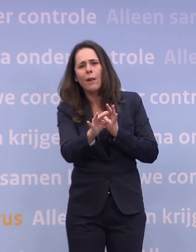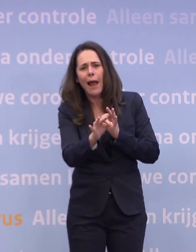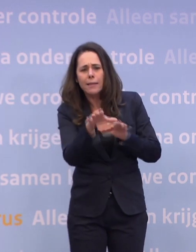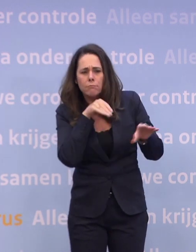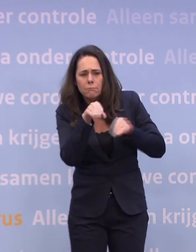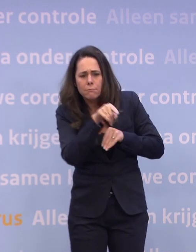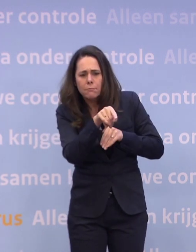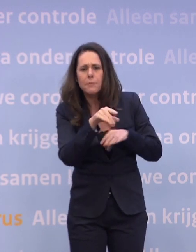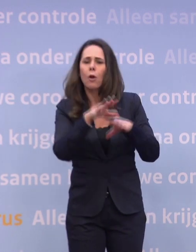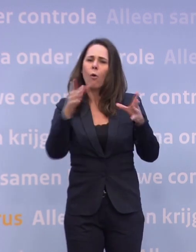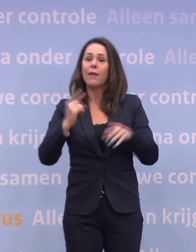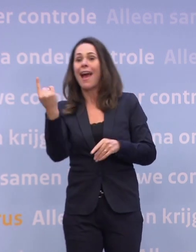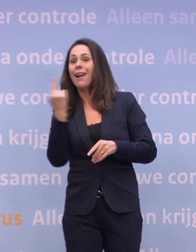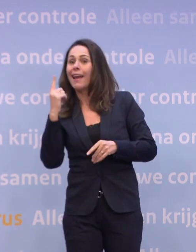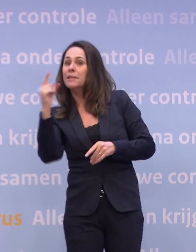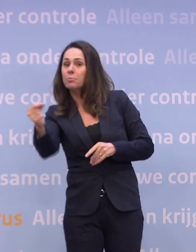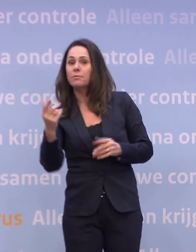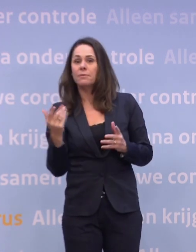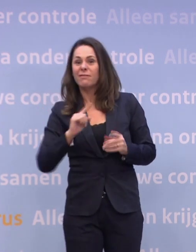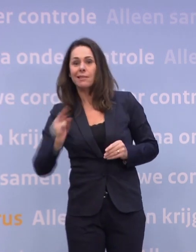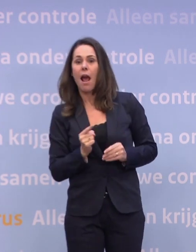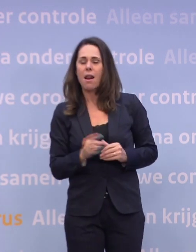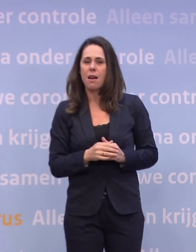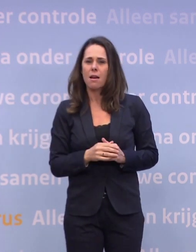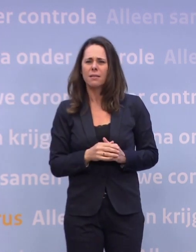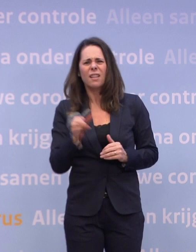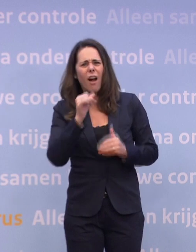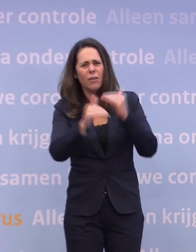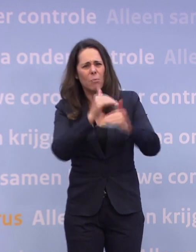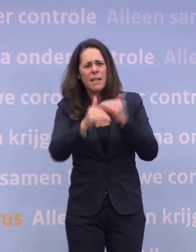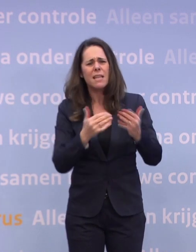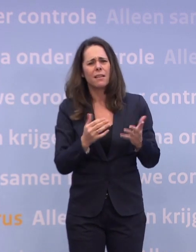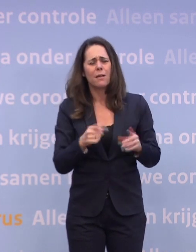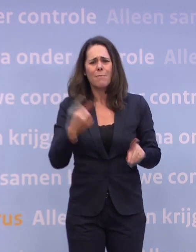Dat is een hele andere manier. En dat is een veel prettigere manier dan de hele winkelbranche sluiten...